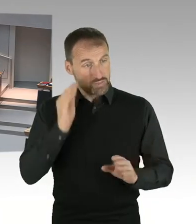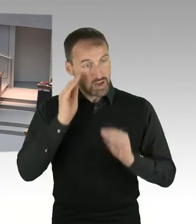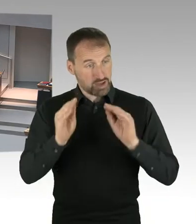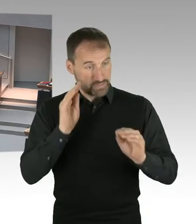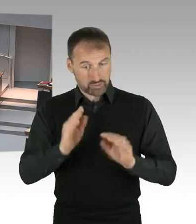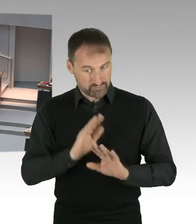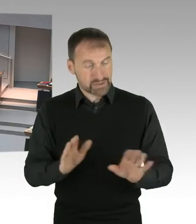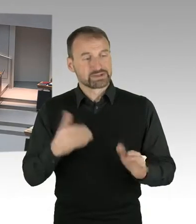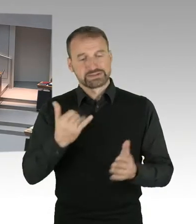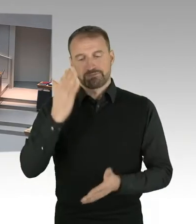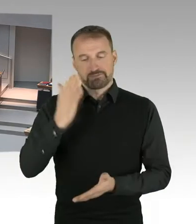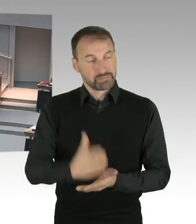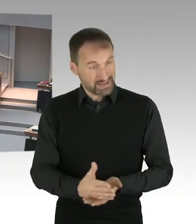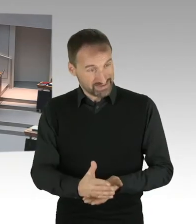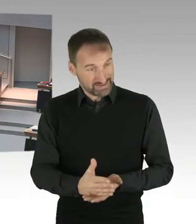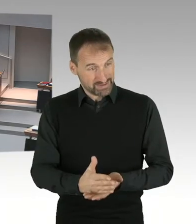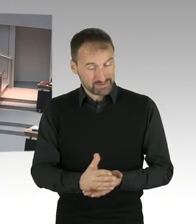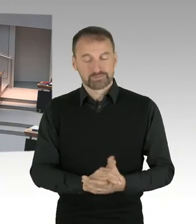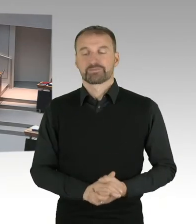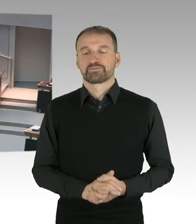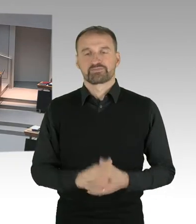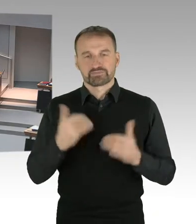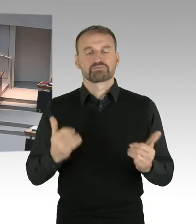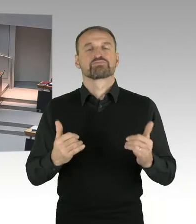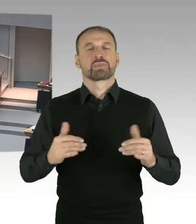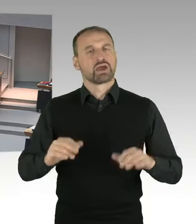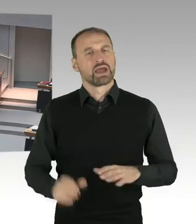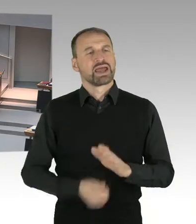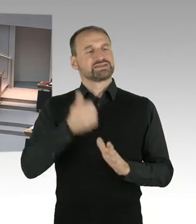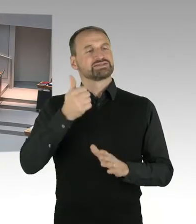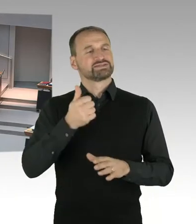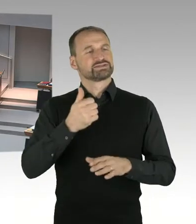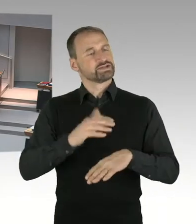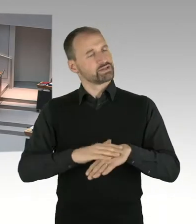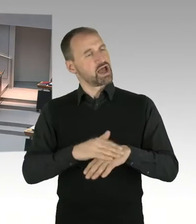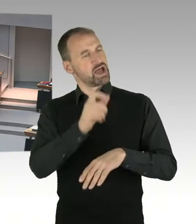Zunächst Herr Gindra, dann Frau Jarasch, dann Herr Dregger, Herr Ubbelohde,